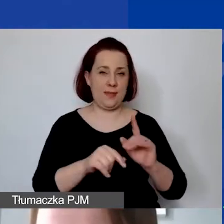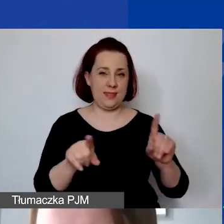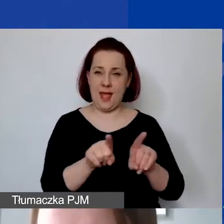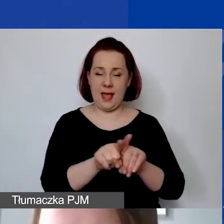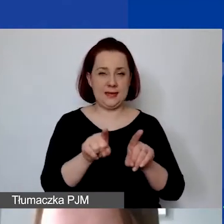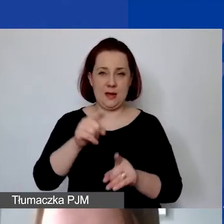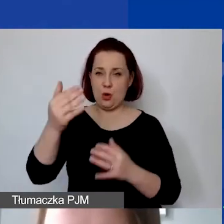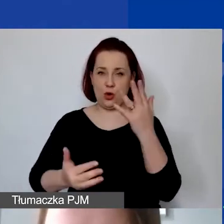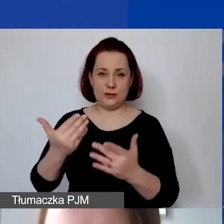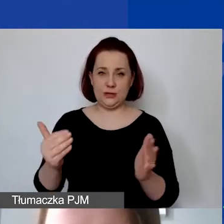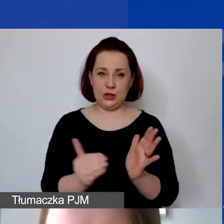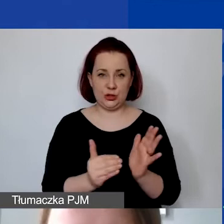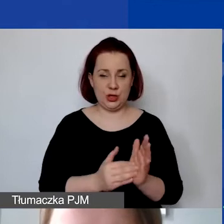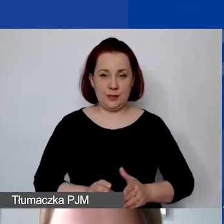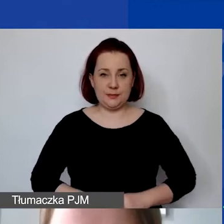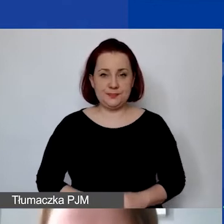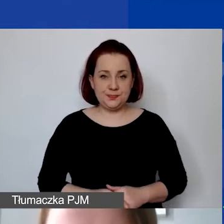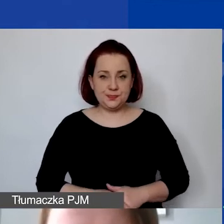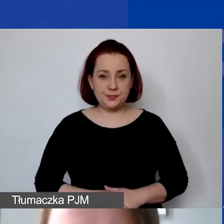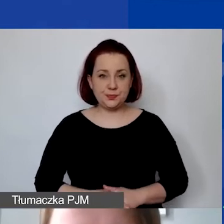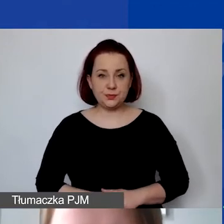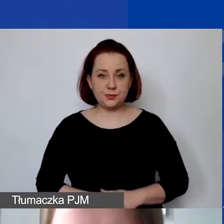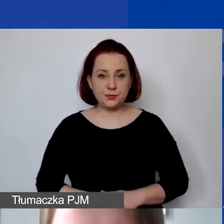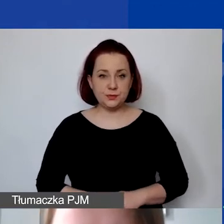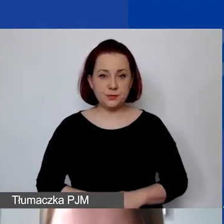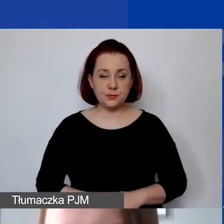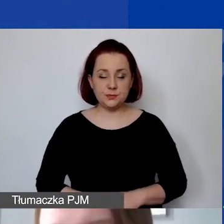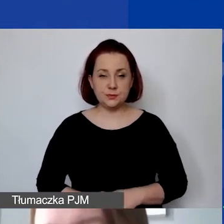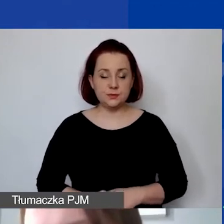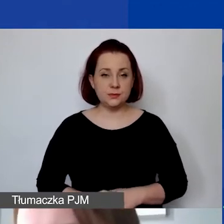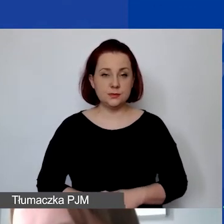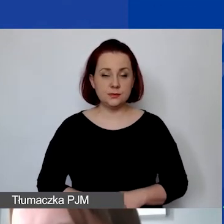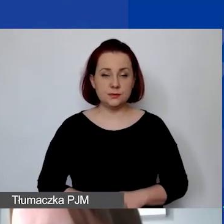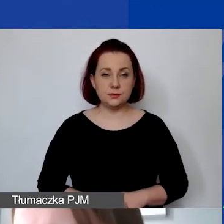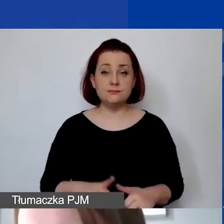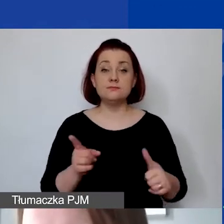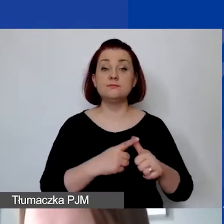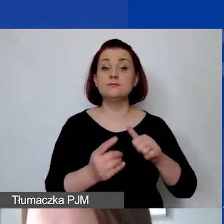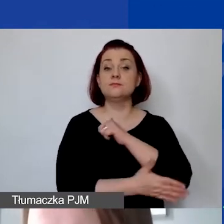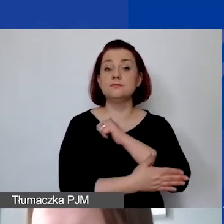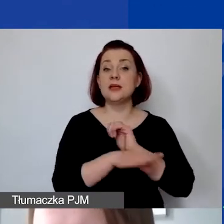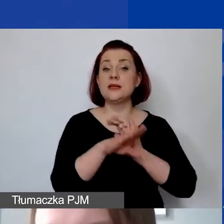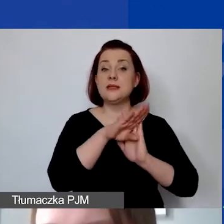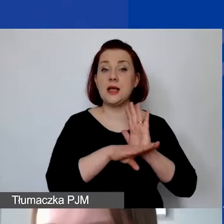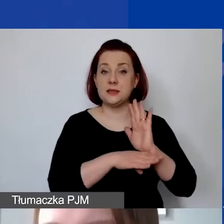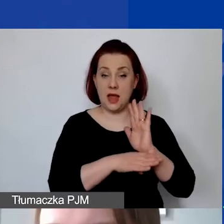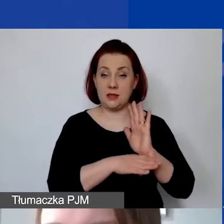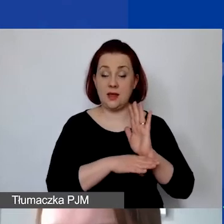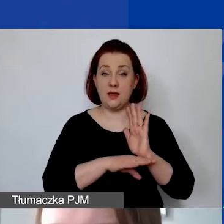będą rozdzielane w ramach naszego programu. Pierwsza podstawowa zasada jest taka, że wkład własny należy wykazać